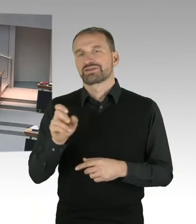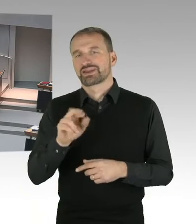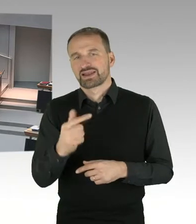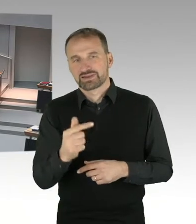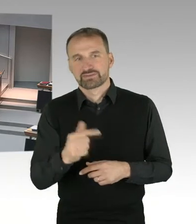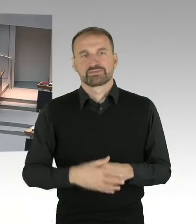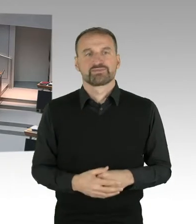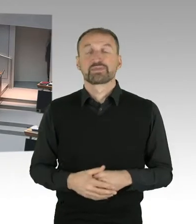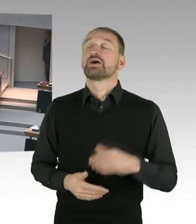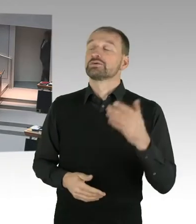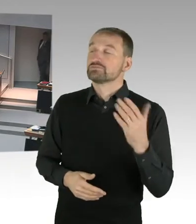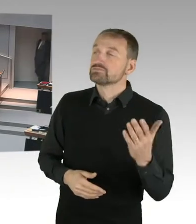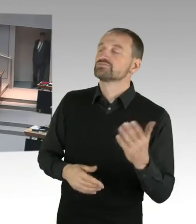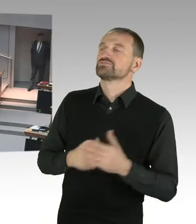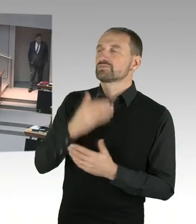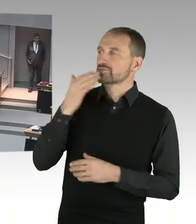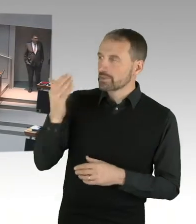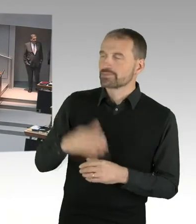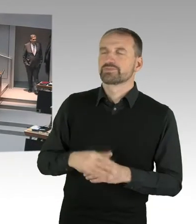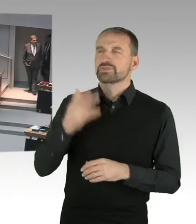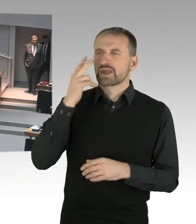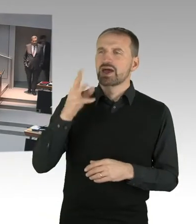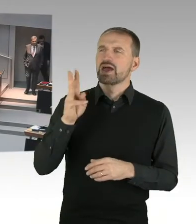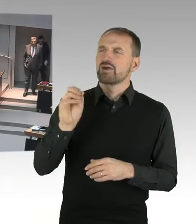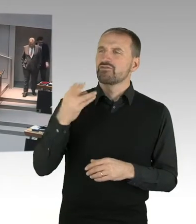das Dulden fortgesetzter sexueller Belästigung